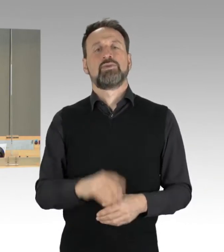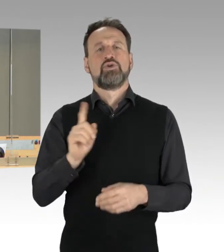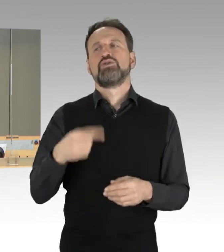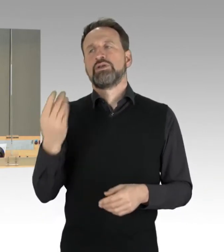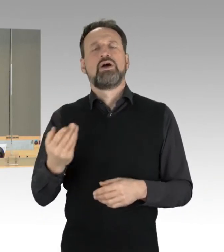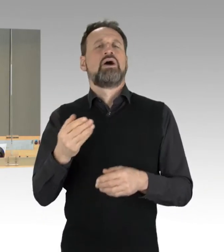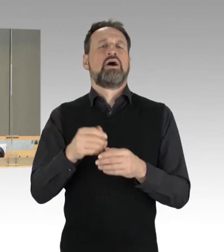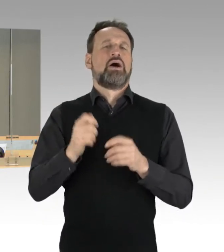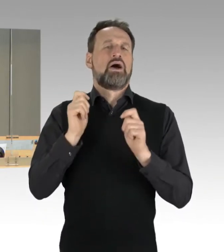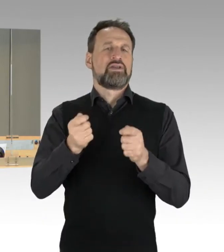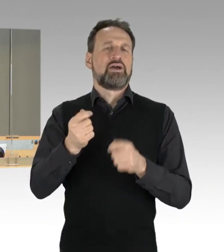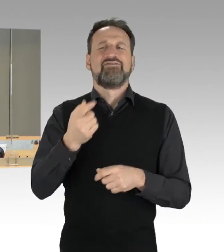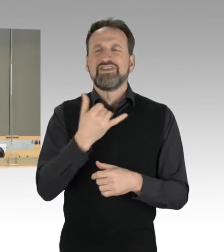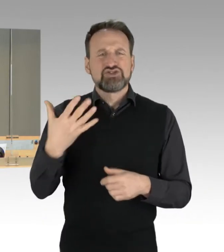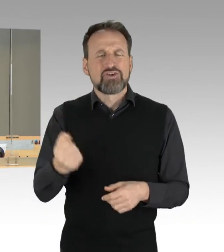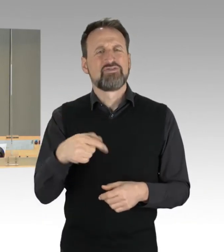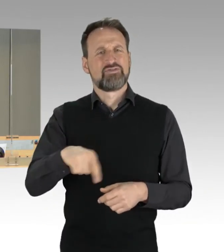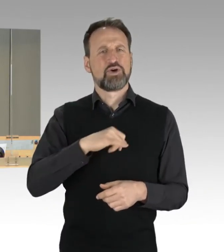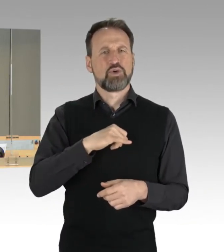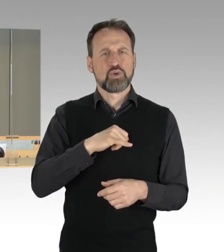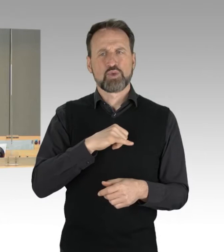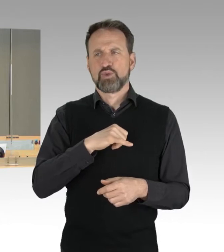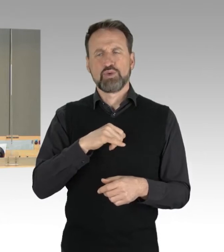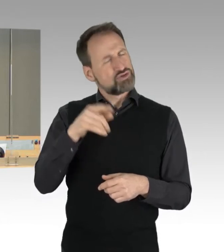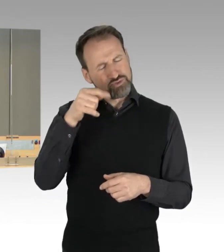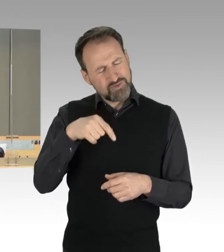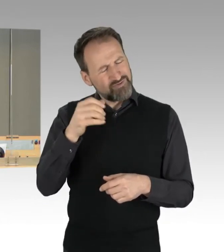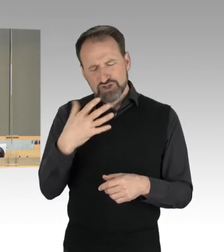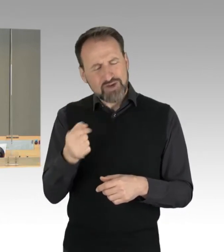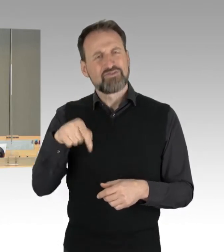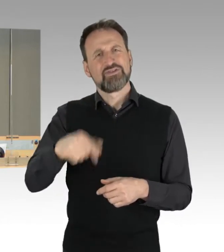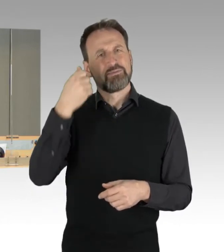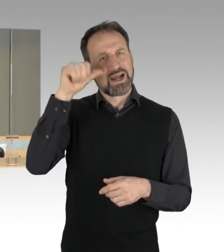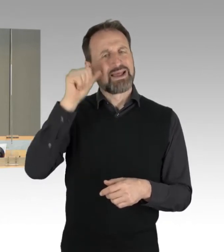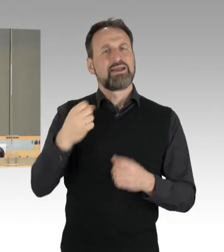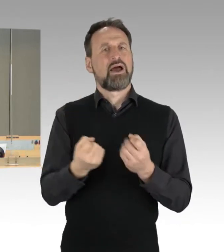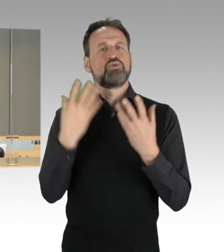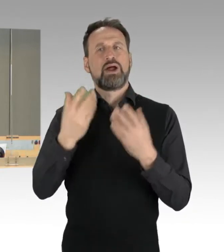Die Fraktionen haben sich auf das Thema der AfD-Fraktion "Linke Straßenblockaden brechen, Täter bestrafen" verständigt.